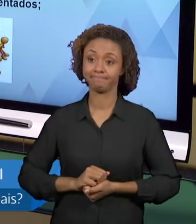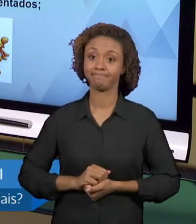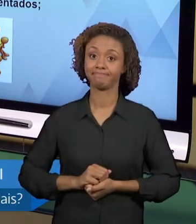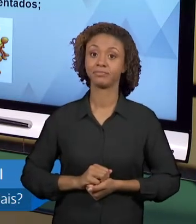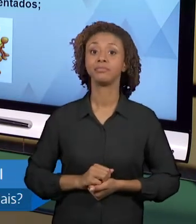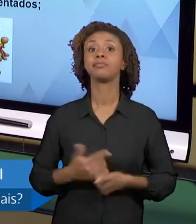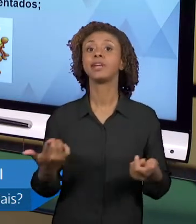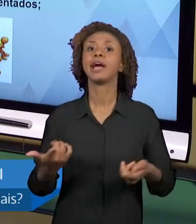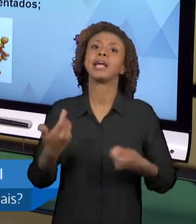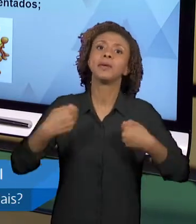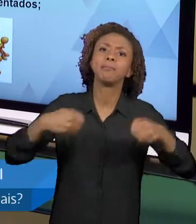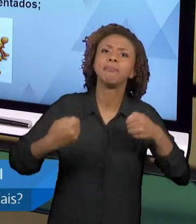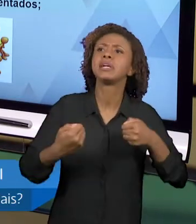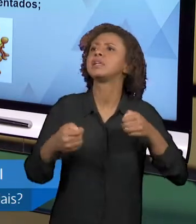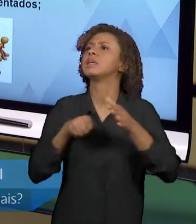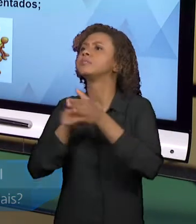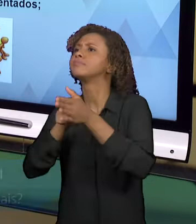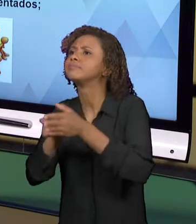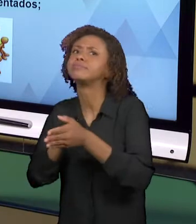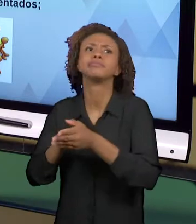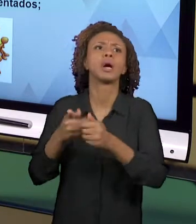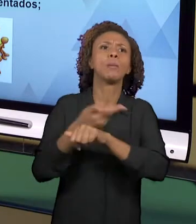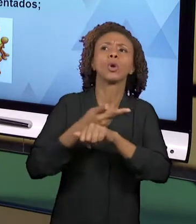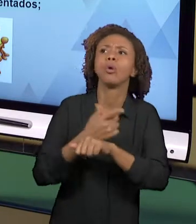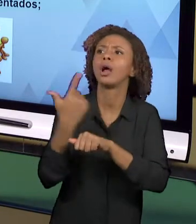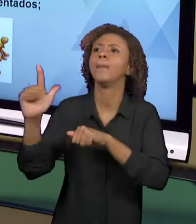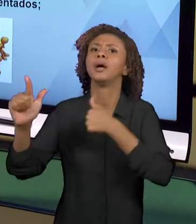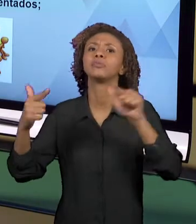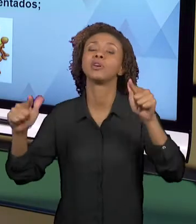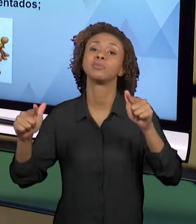TEM UM CUSTO NISSO E NORMALMENTE, ENTÃO, OS